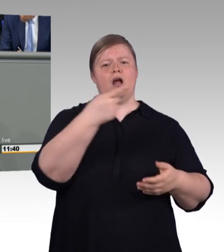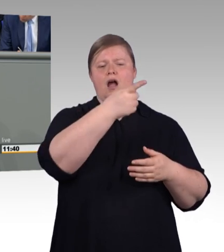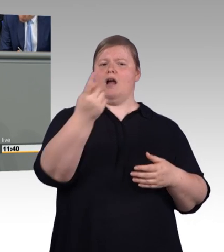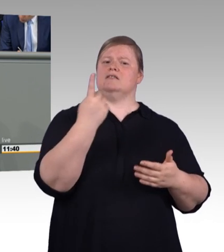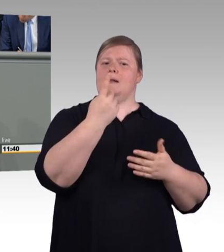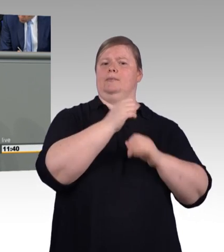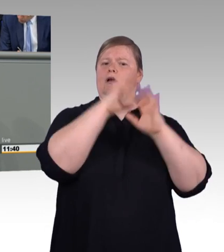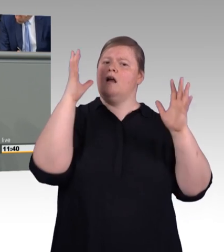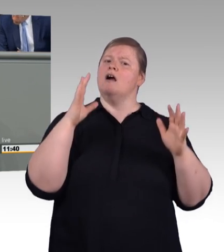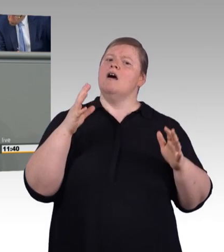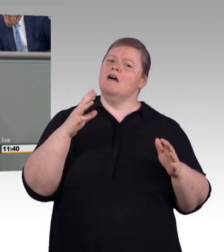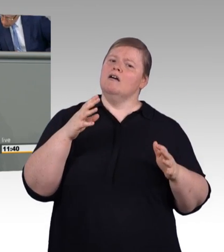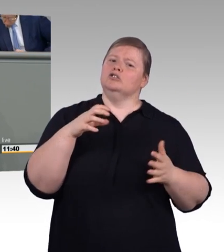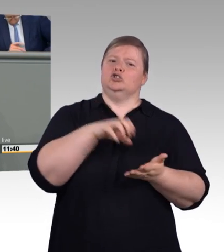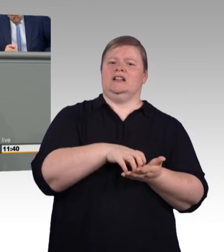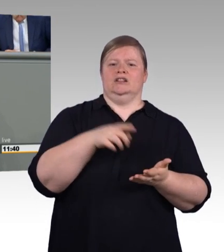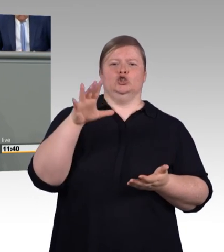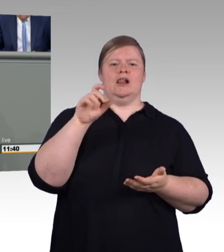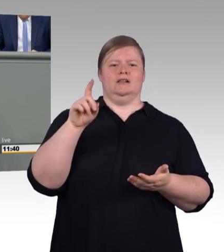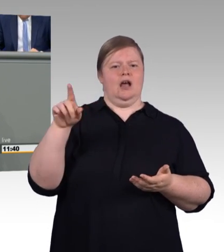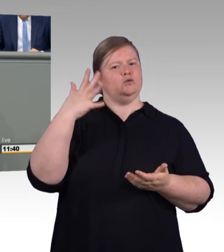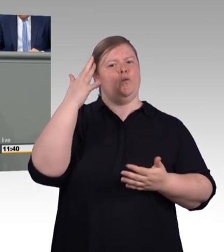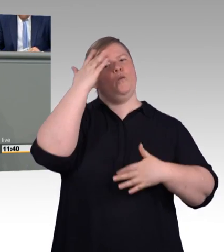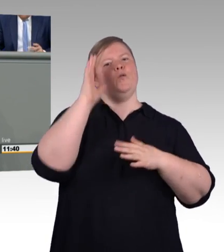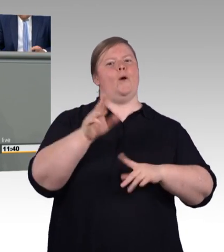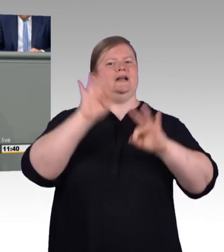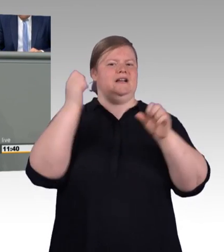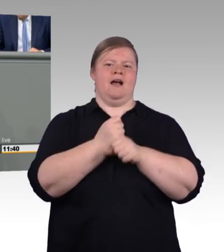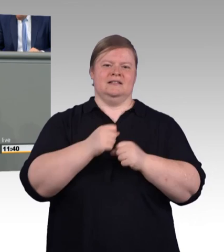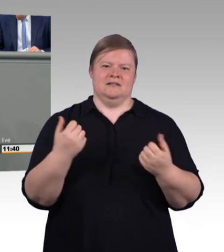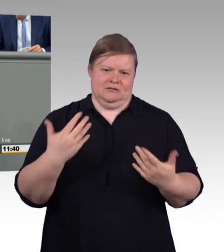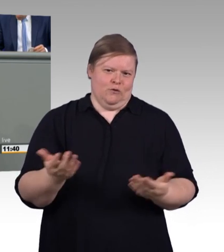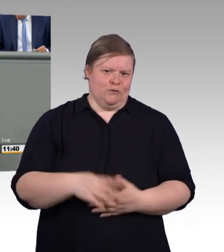Tarifautonomie in besonderer Weise berücksichtigt zu haben.